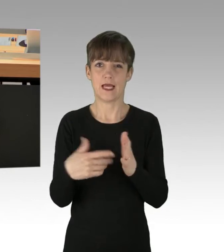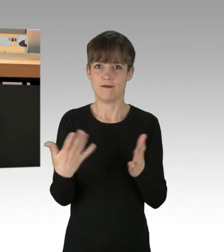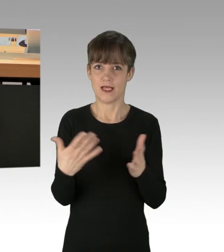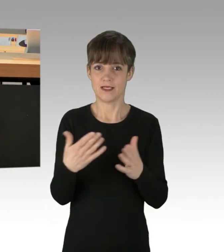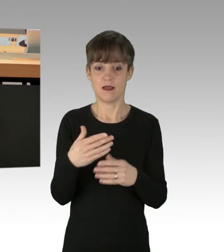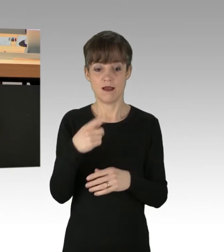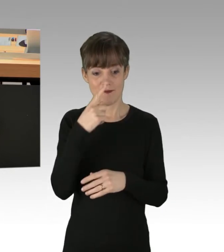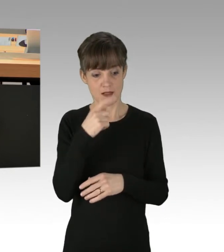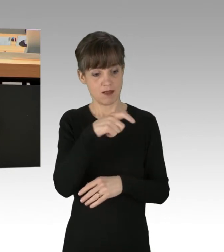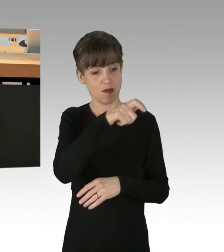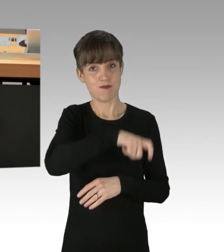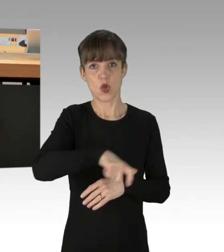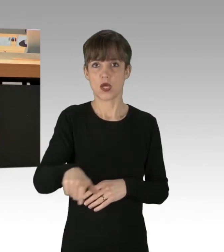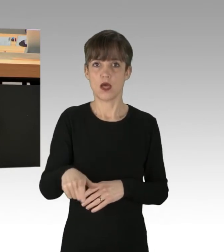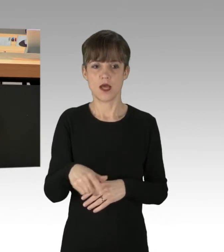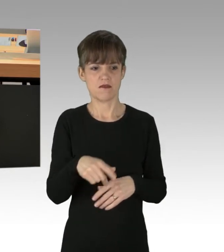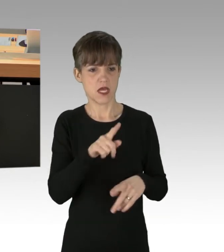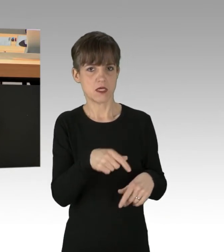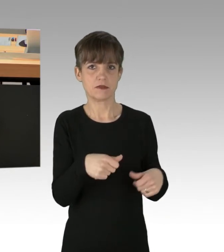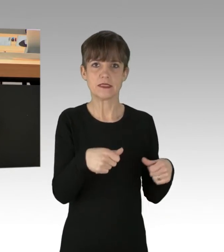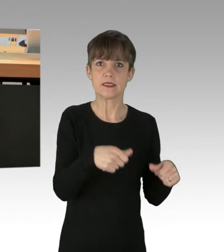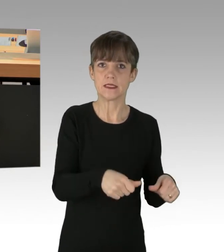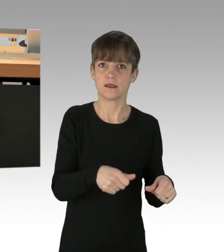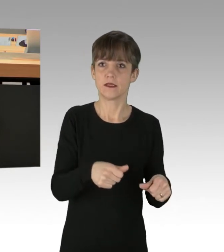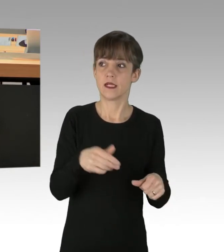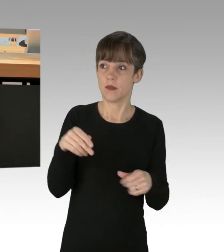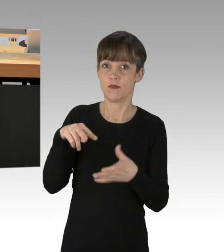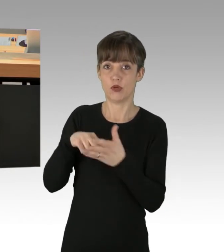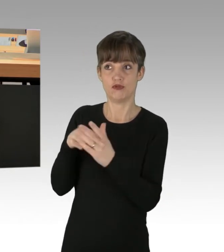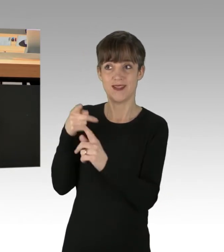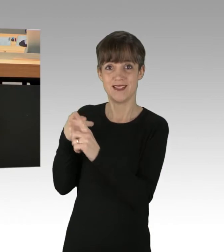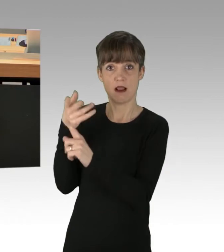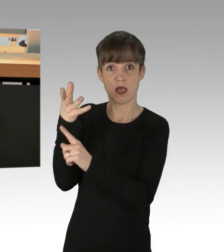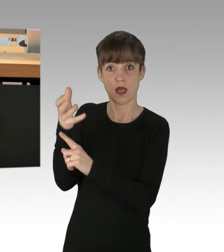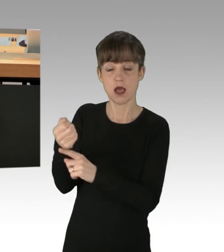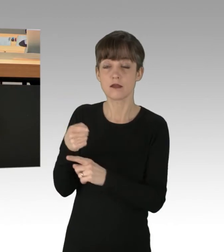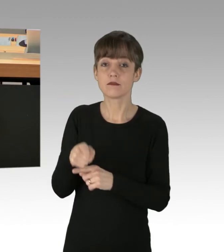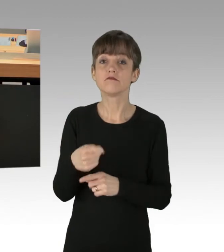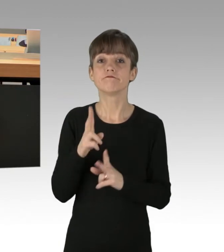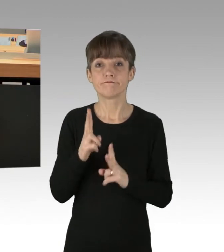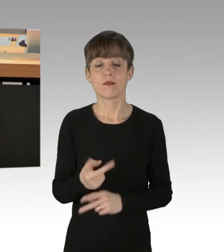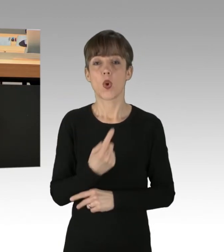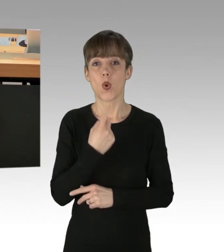um politische Ziele zu erreichen, eine rote Linie ist, die in dieser Stadt nicht überschritten werden darf.